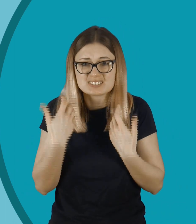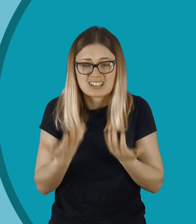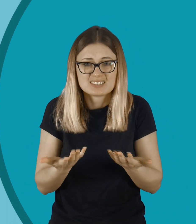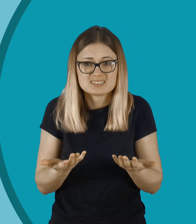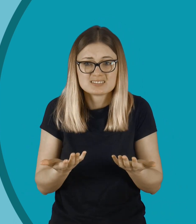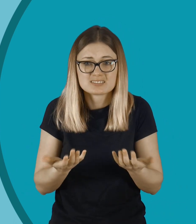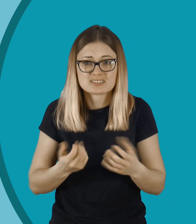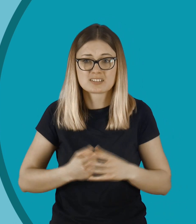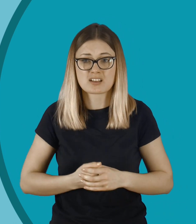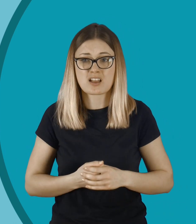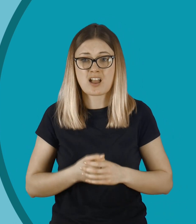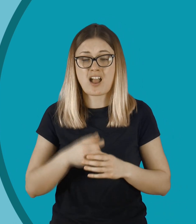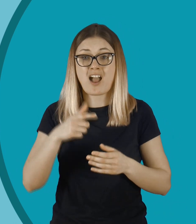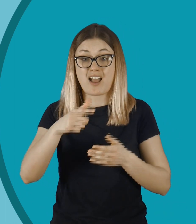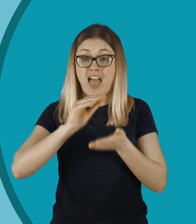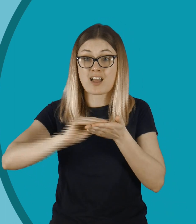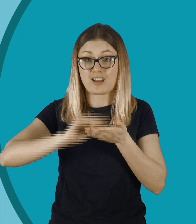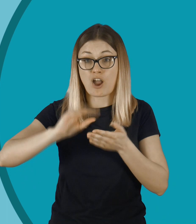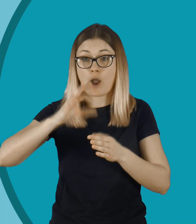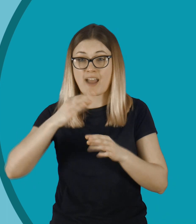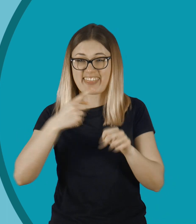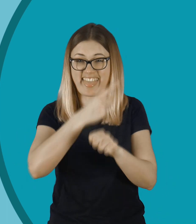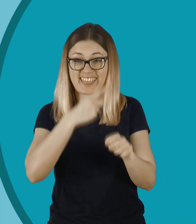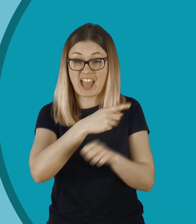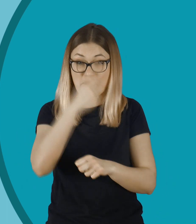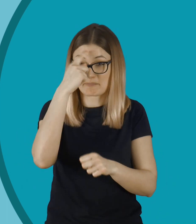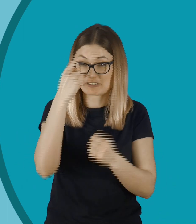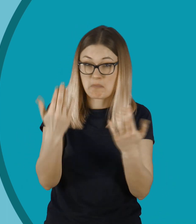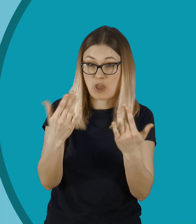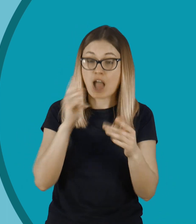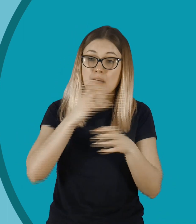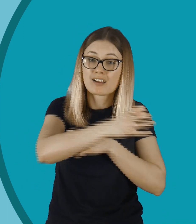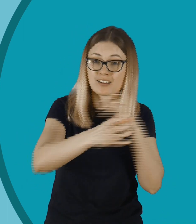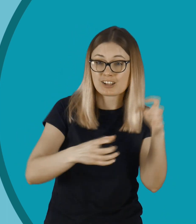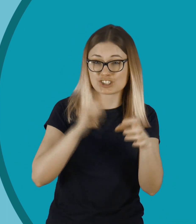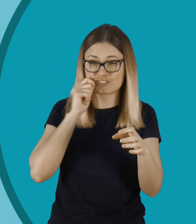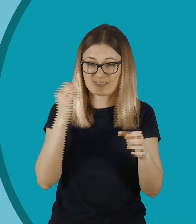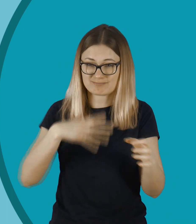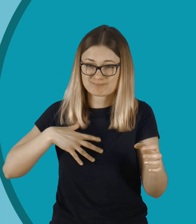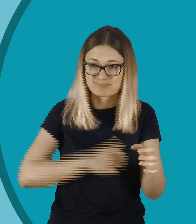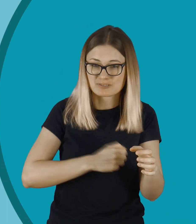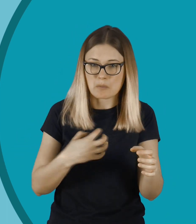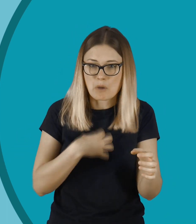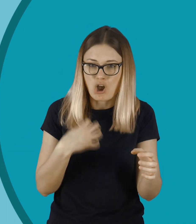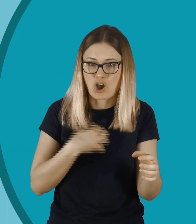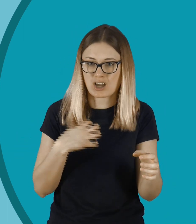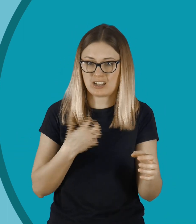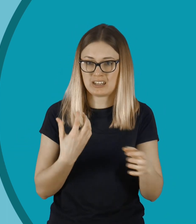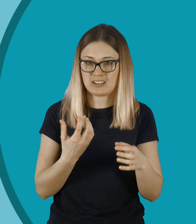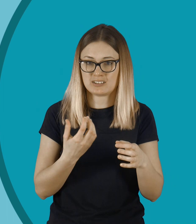Dla kogoś, kto pisze takie komentarze, jest to proste. To jest dla niego tylko komentarz, ale dla tej dziewczynki to bardzo bolesne.